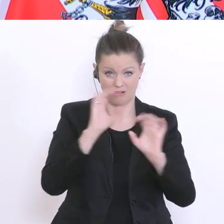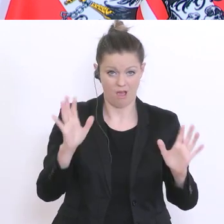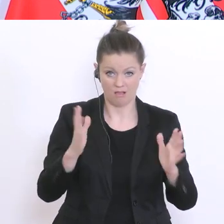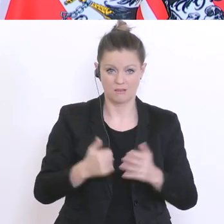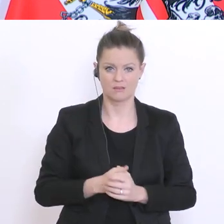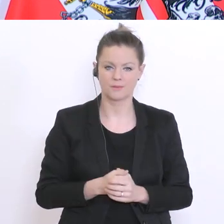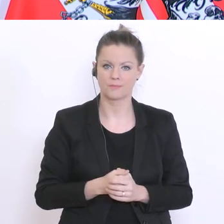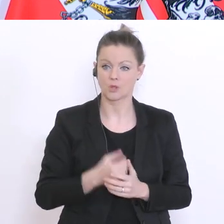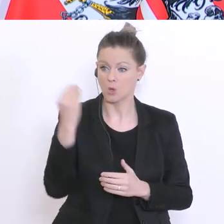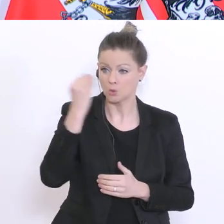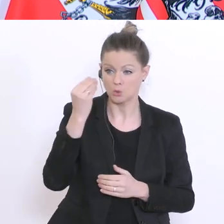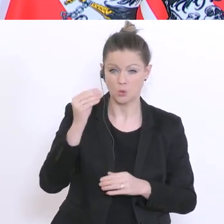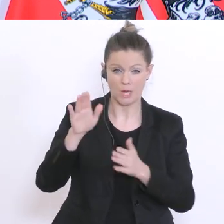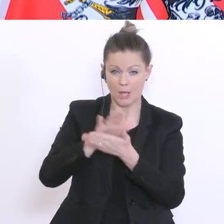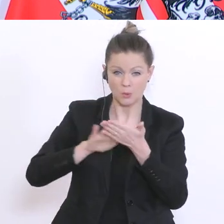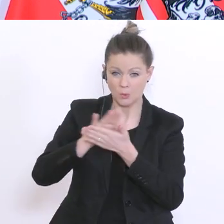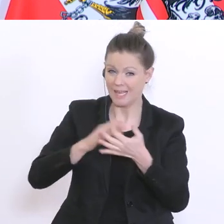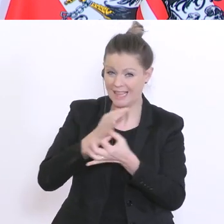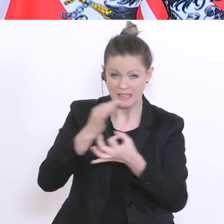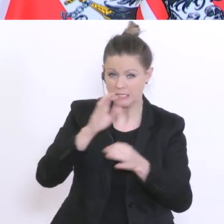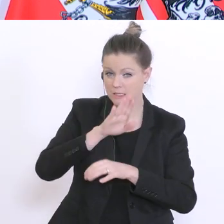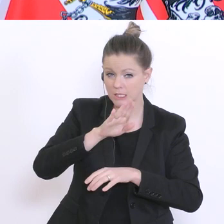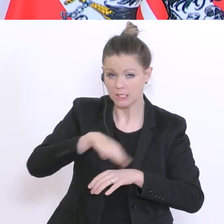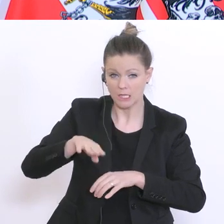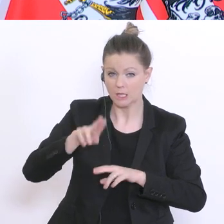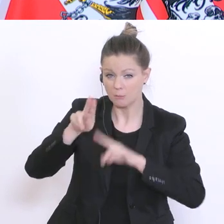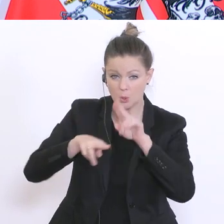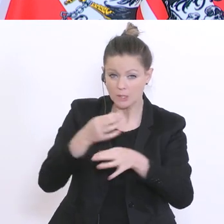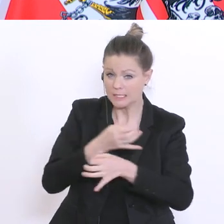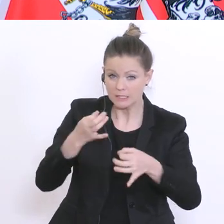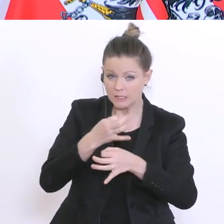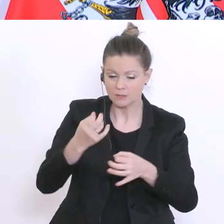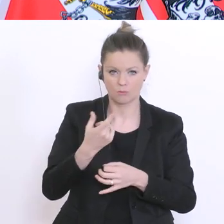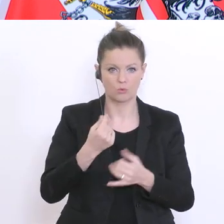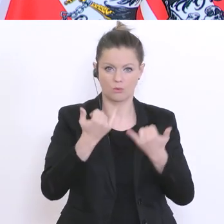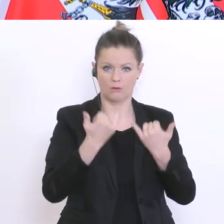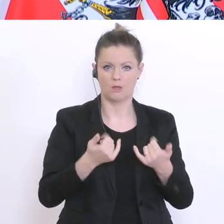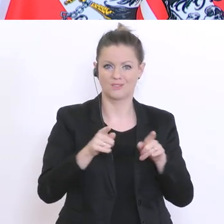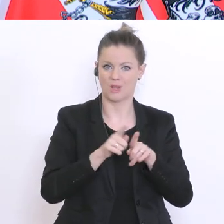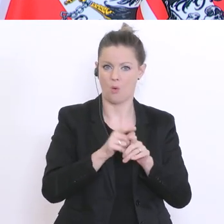Schule gäbe, keine Kinderbetreuung, dann würde es für viele auch unmöglich sein, ihre Berufs- und